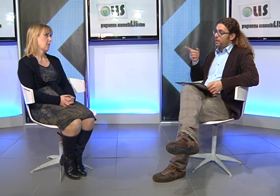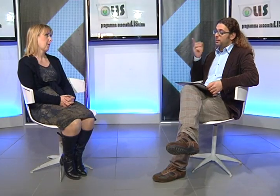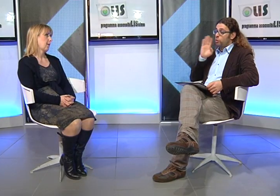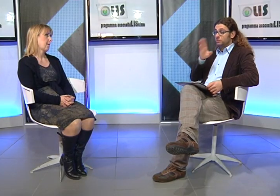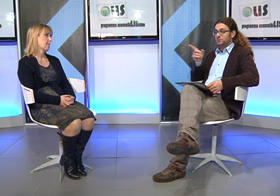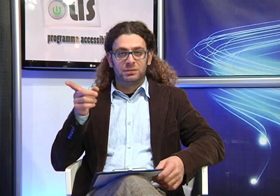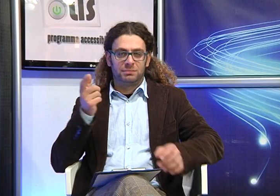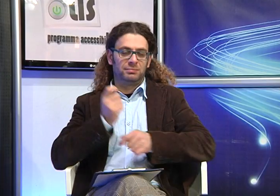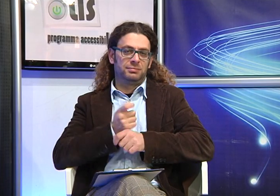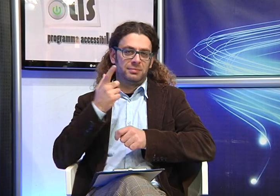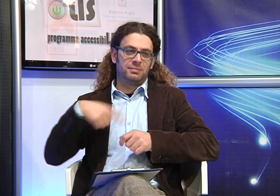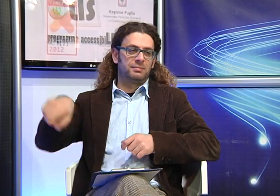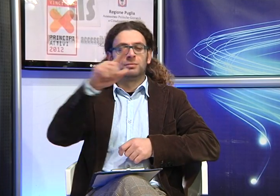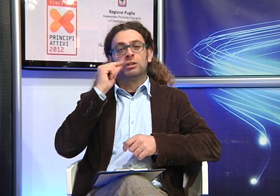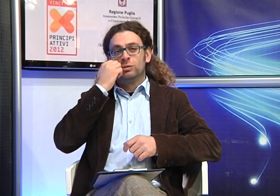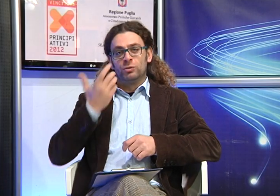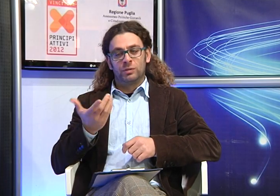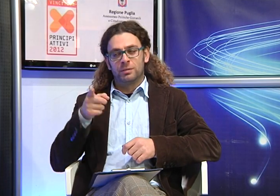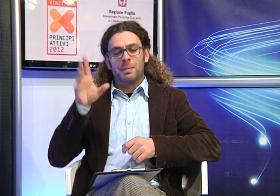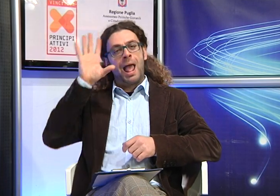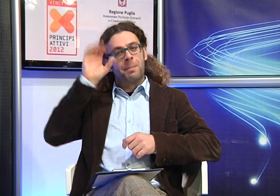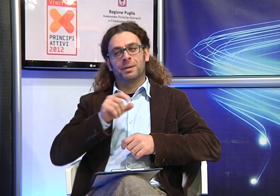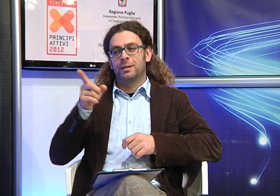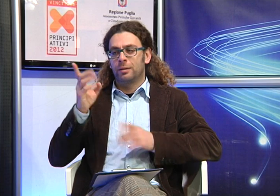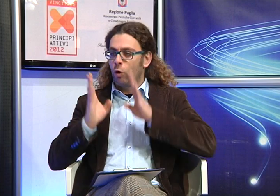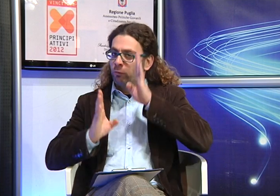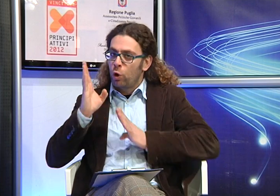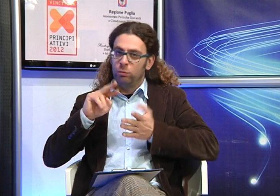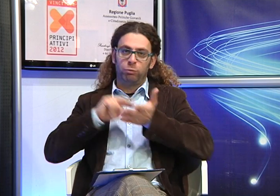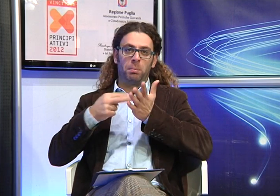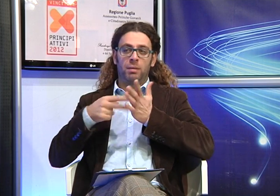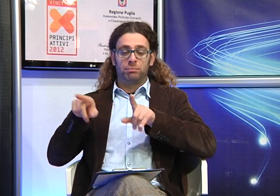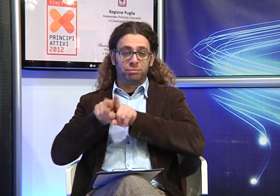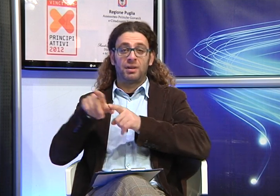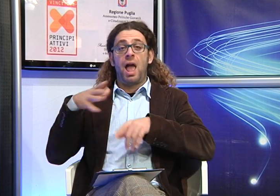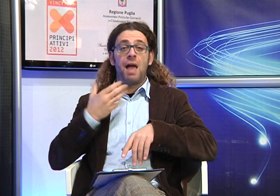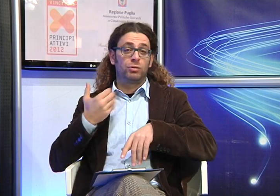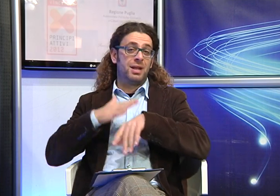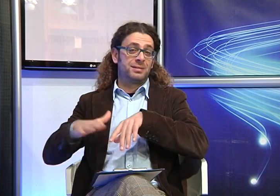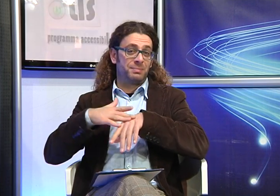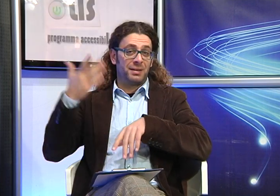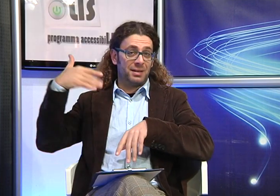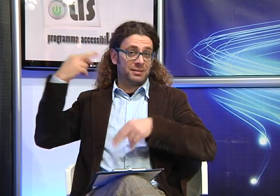Questo è un consiglio molto importante che offre ai genitori dei figli sordi la possibilità di confrontarsi con una persona che ha vissuto le loro stesse esperienze